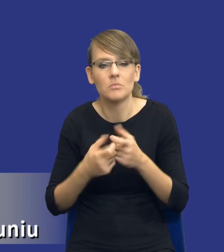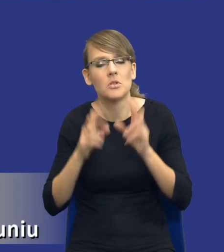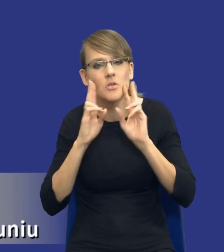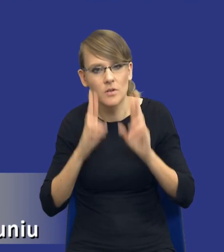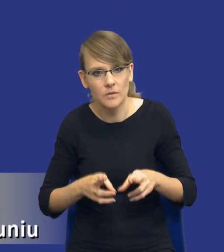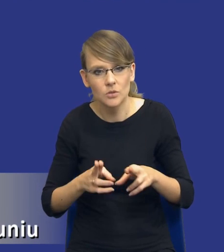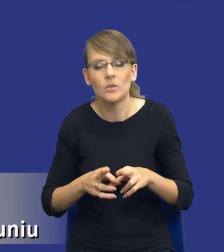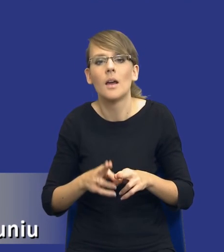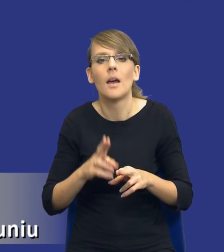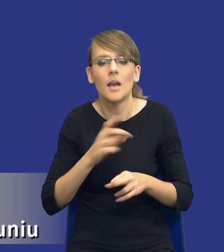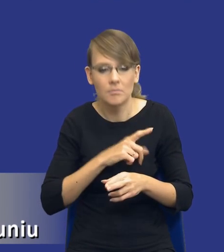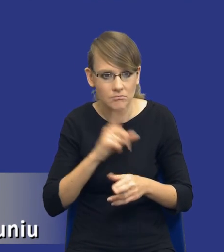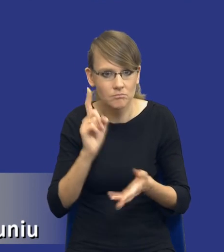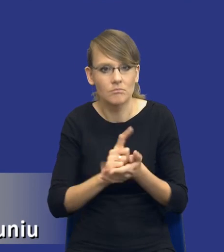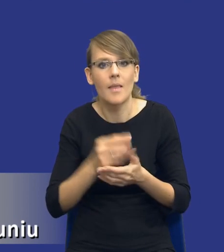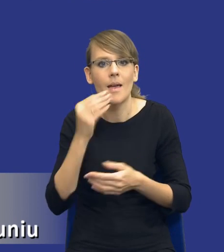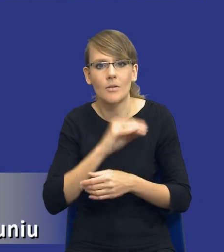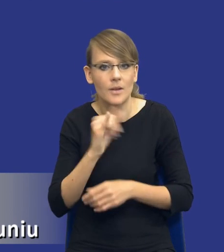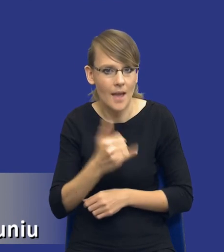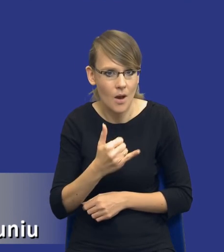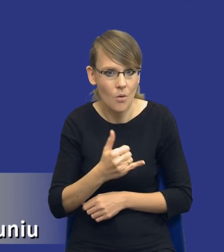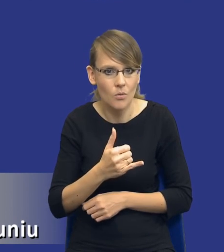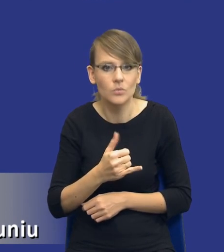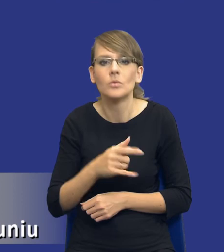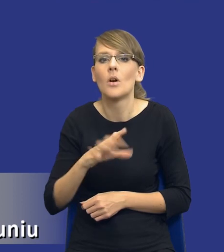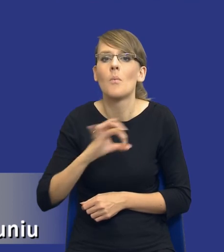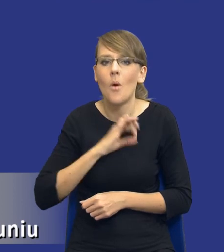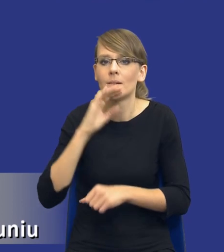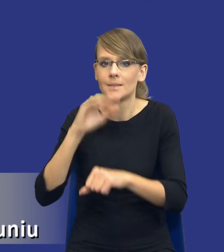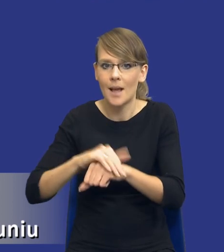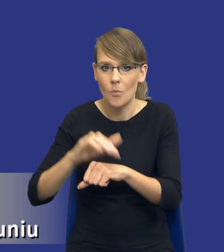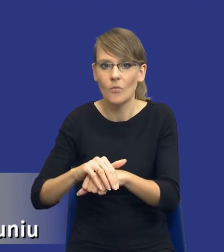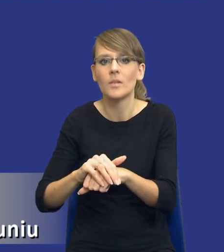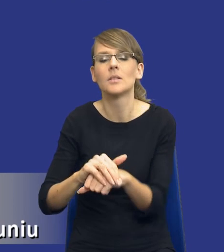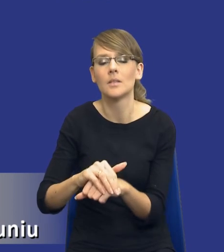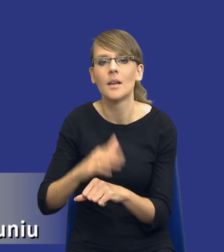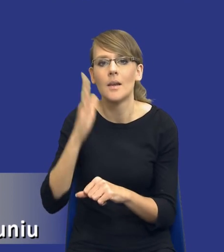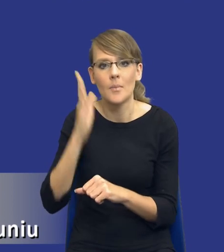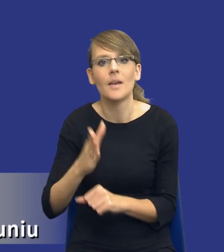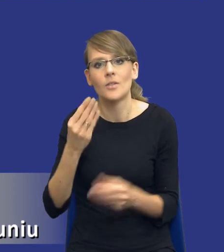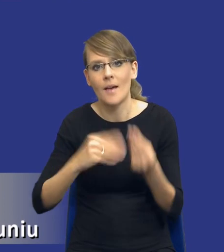osiągnę najlepszą jakość, że moje zamówienie będzie najbardziej efektywne,